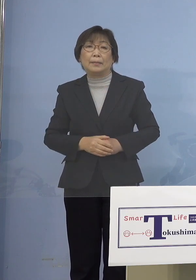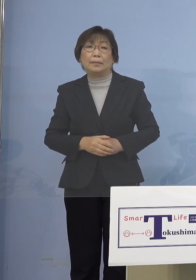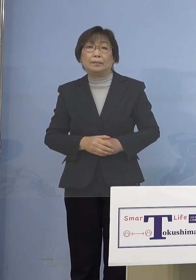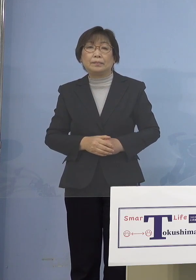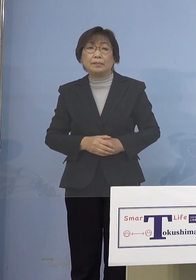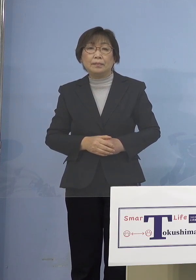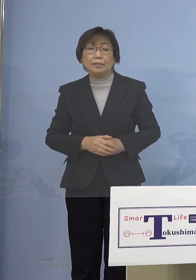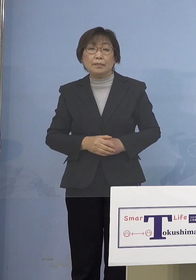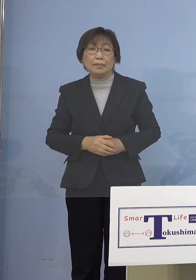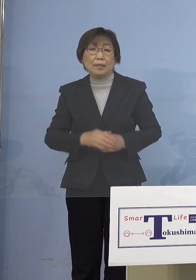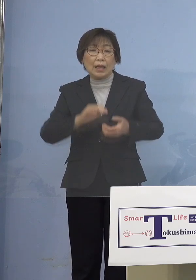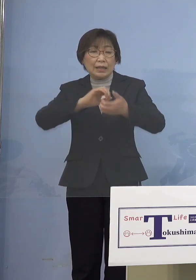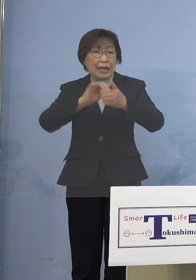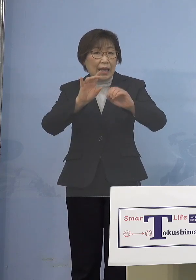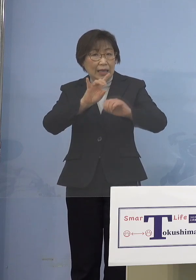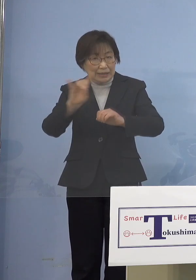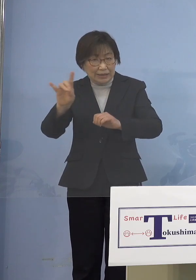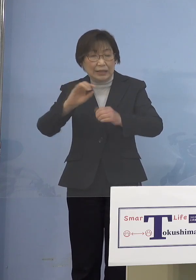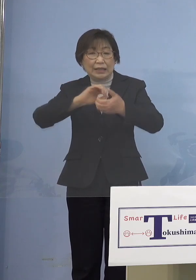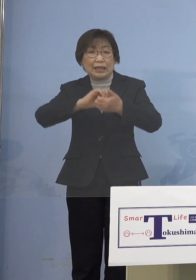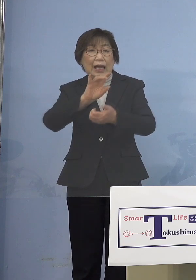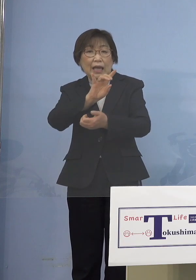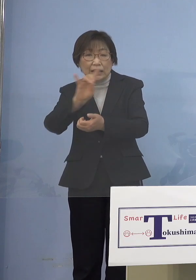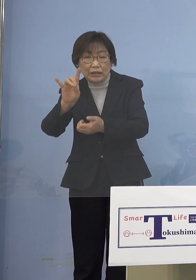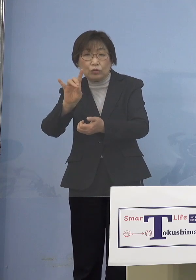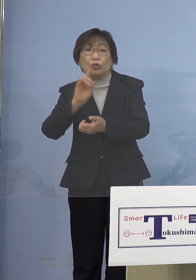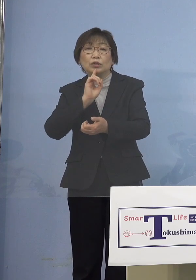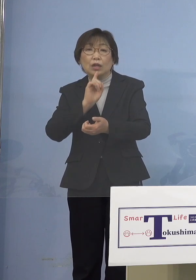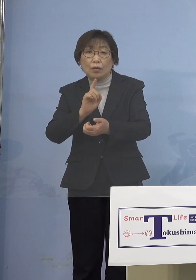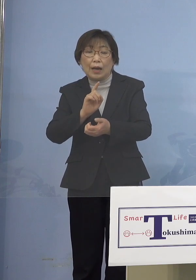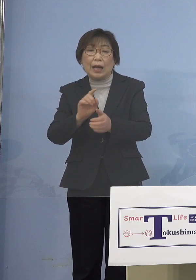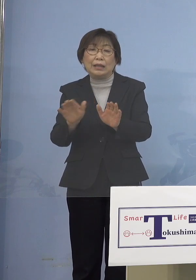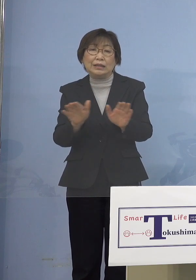とらえているんですが 普通、児童・生徒というふうに言って